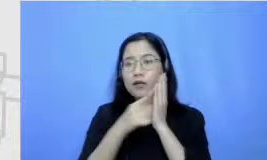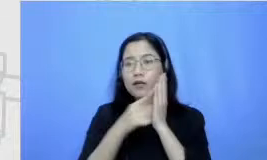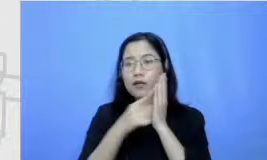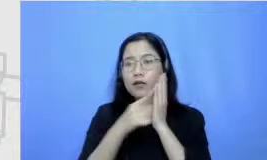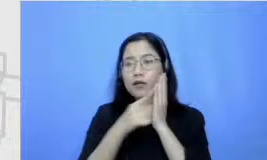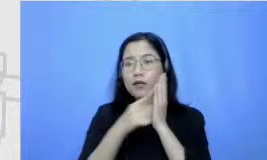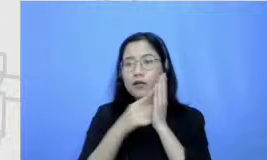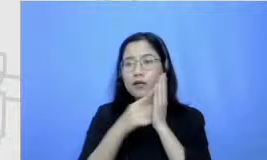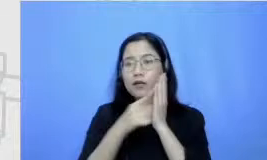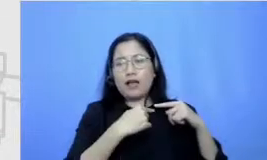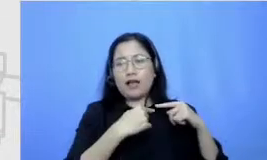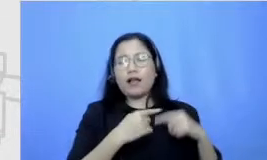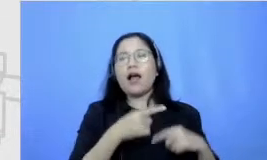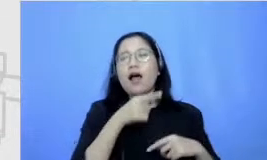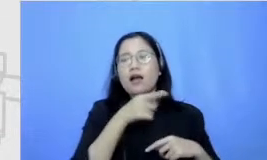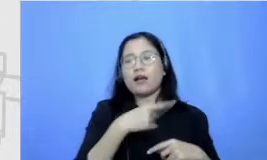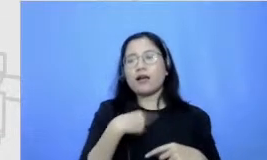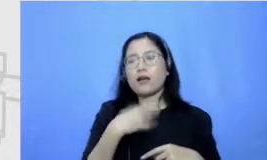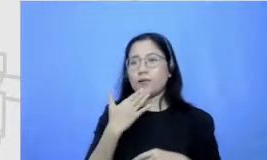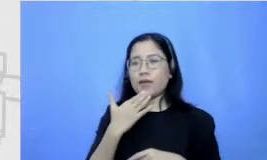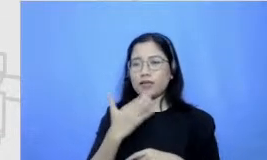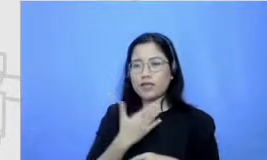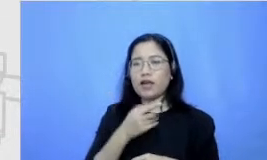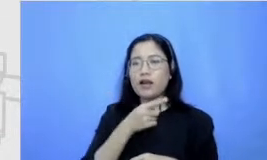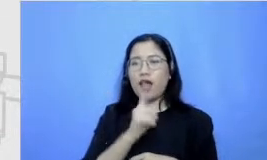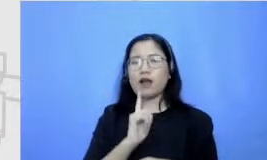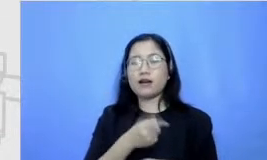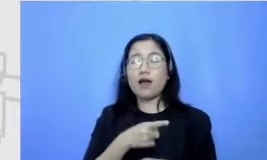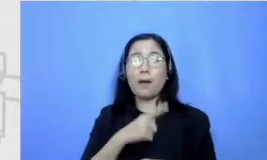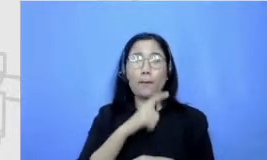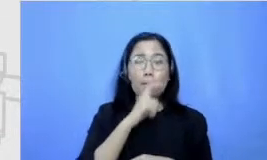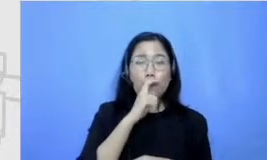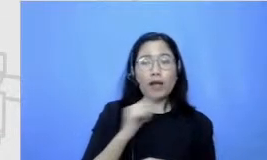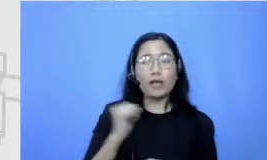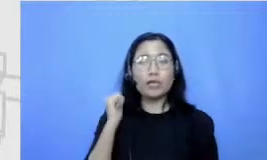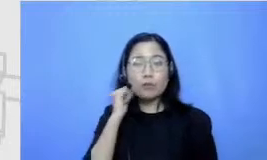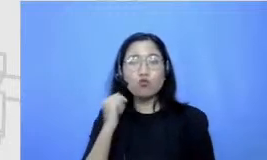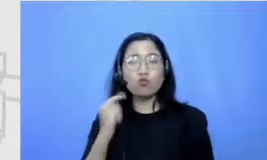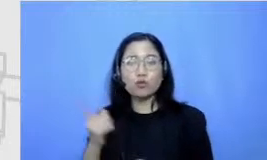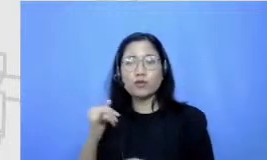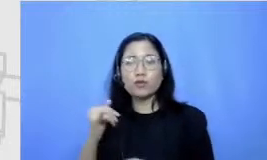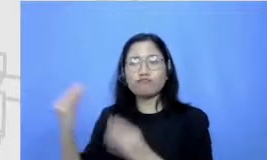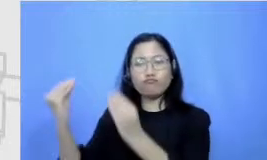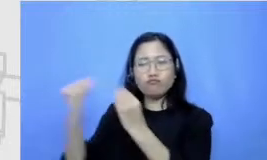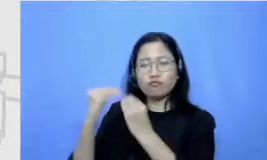yang dia yang di apa namanya terapkan orang tua di keluarga itu yang betul-betul kemudian membuat